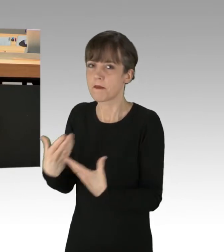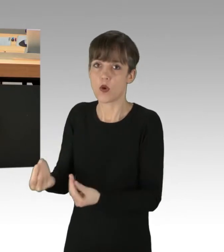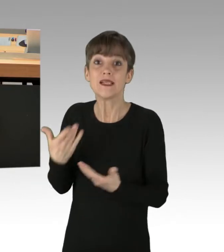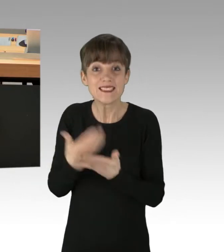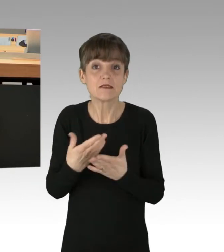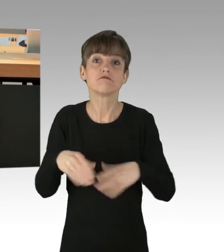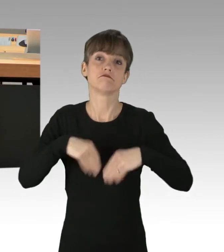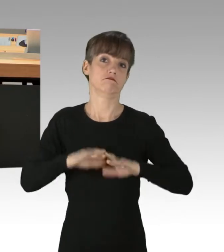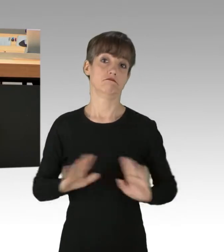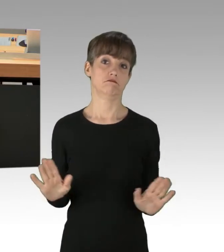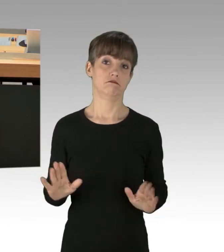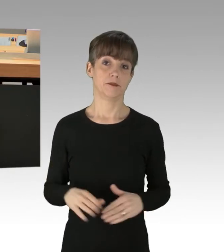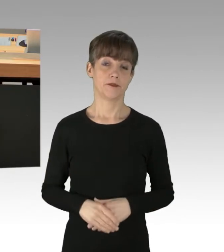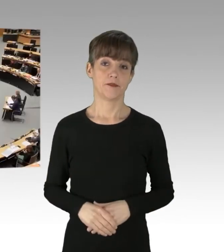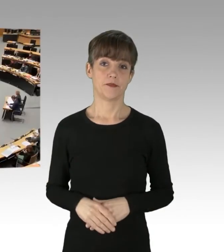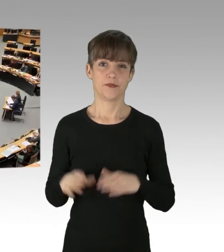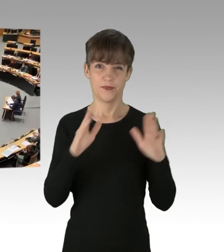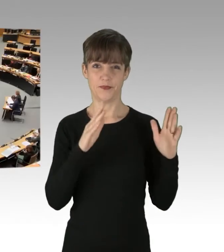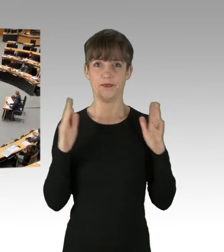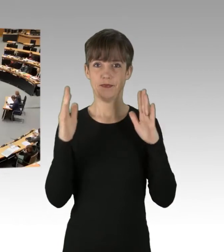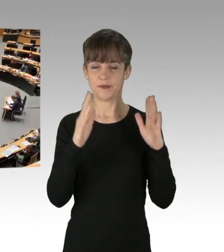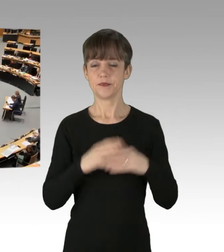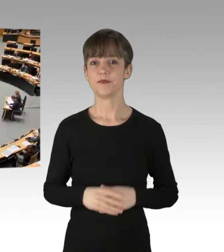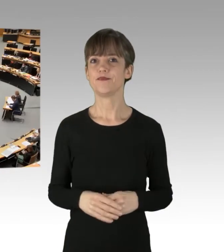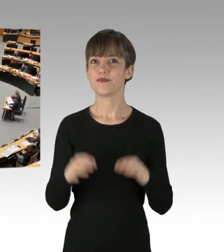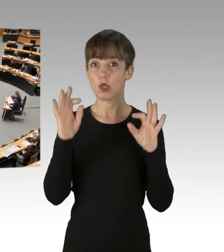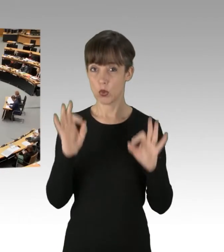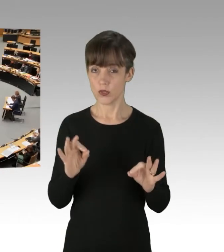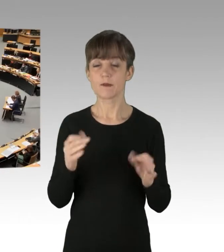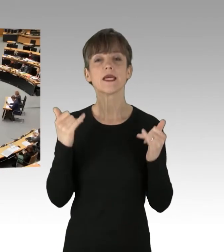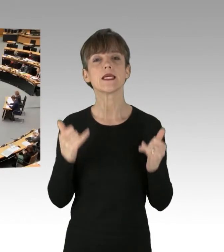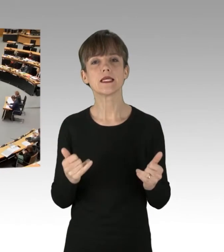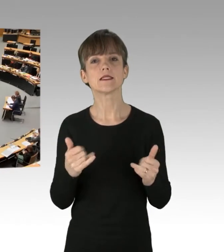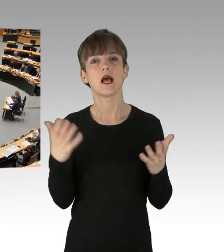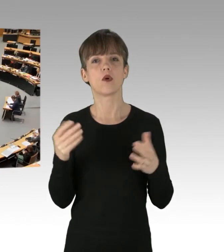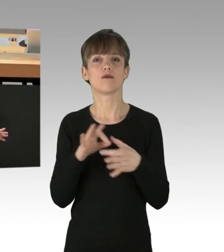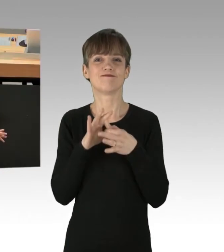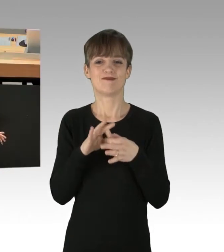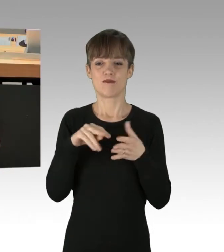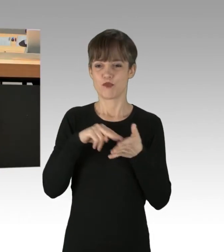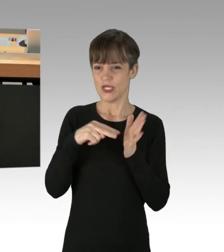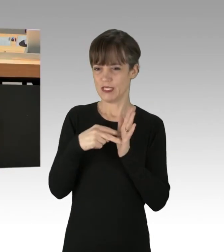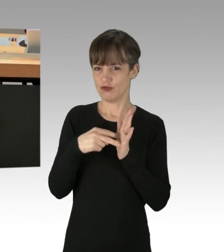(Applaus) Kommen wir mal zur politischen Bewertung des Vorganges.